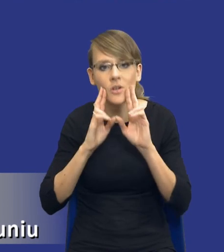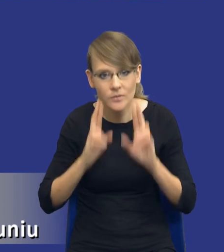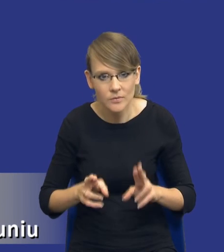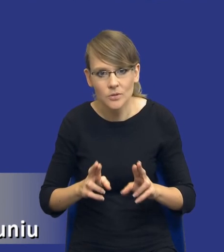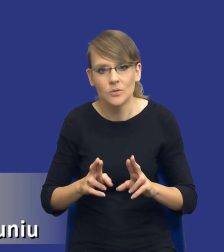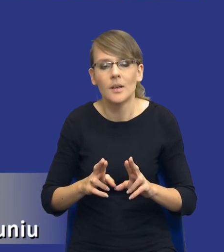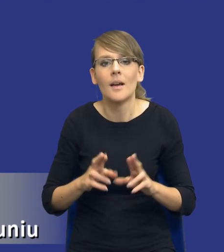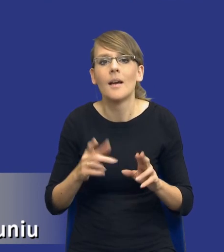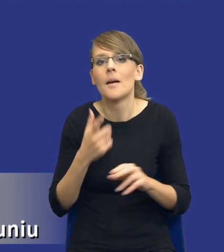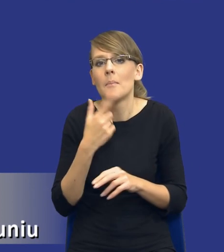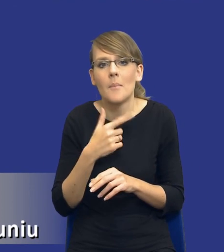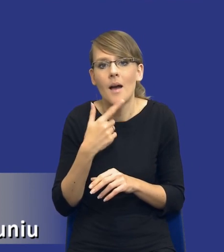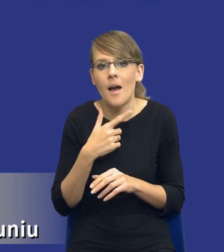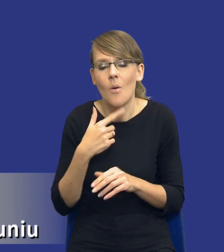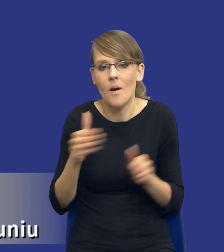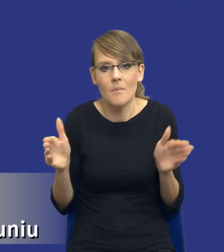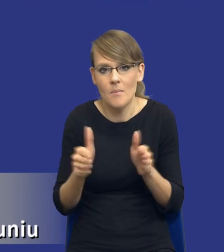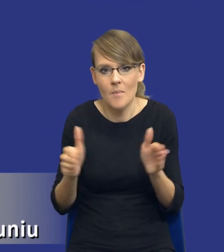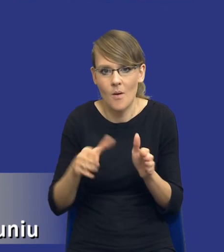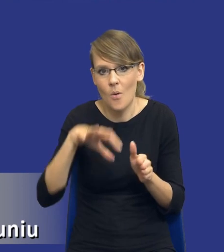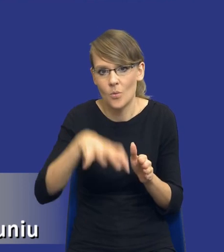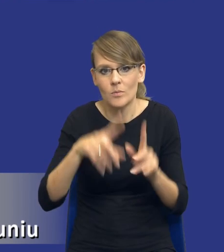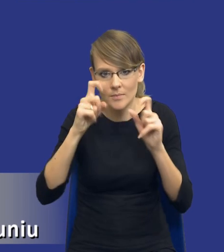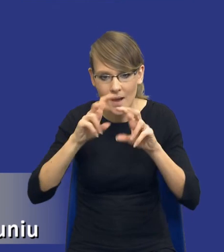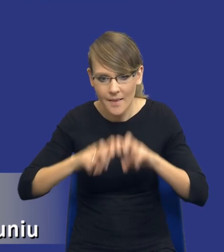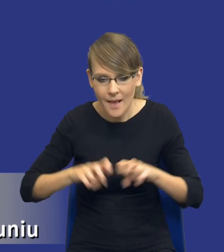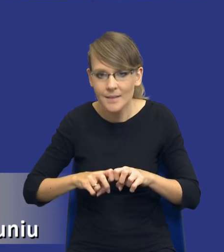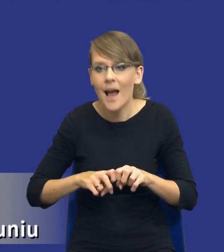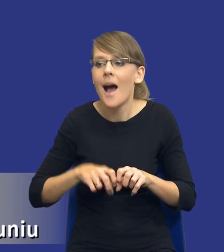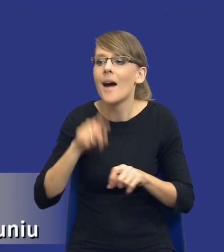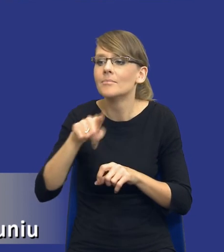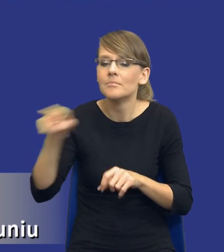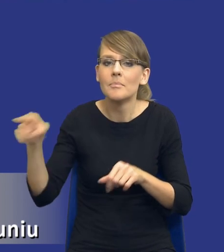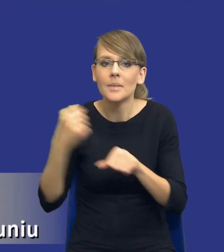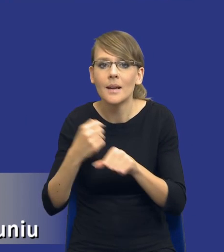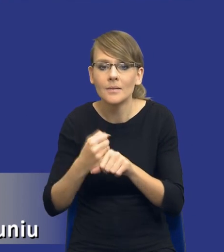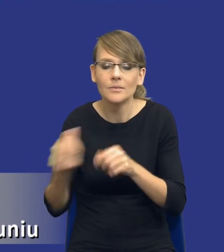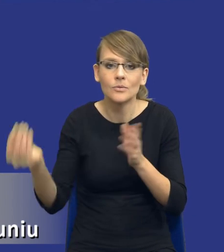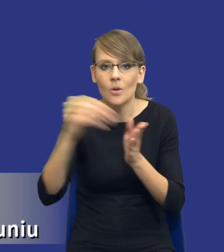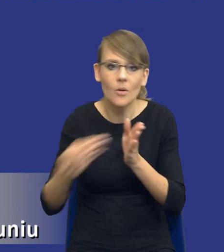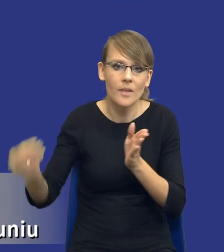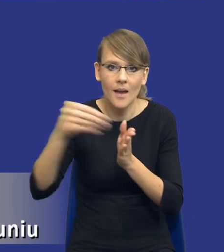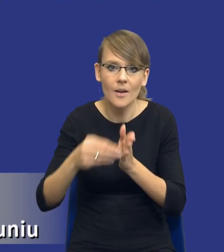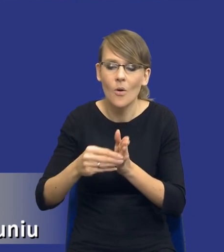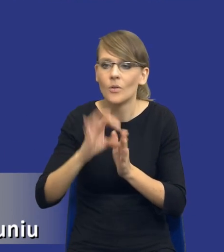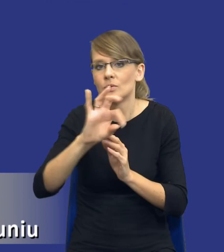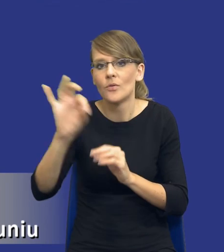wąska grupa zaczyna analizę, a poszczególni pracownicy po prostu dorzucają do tej analizy swoje trzy grosze